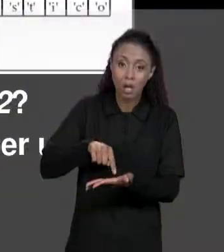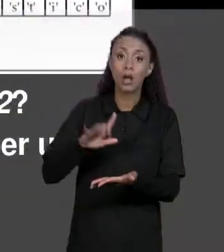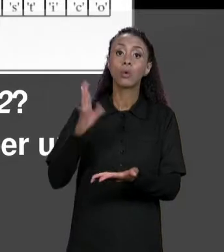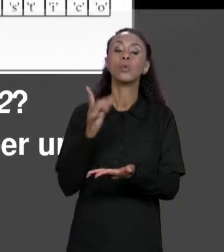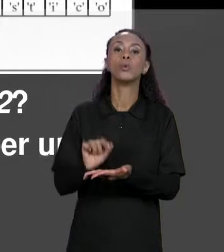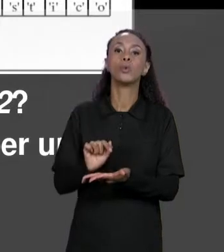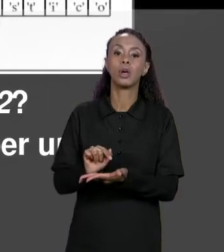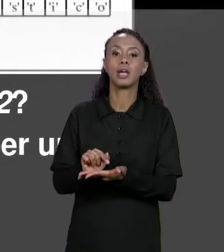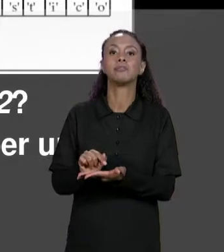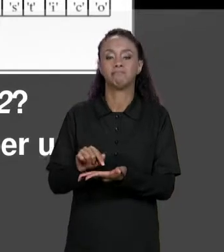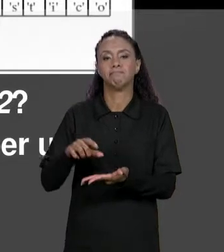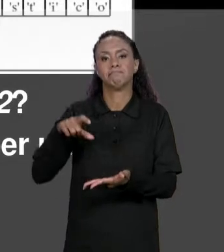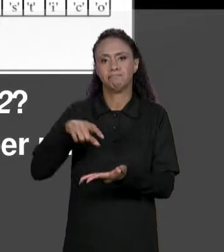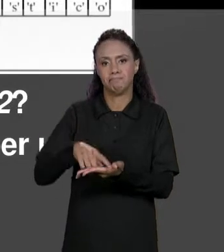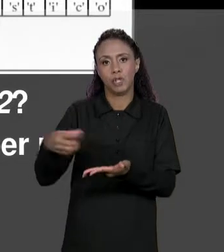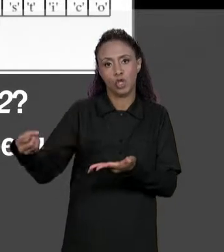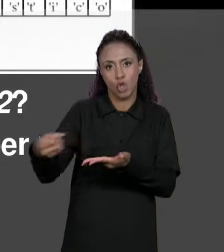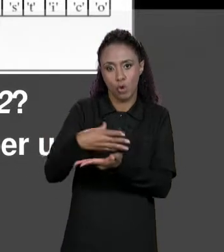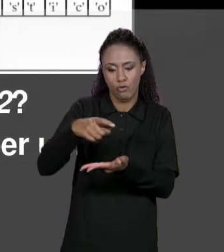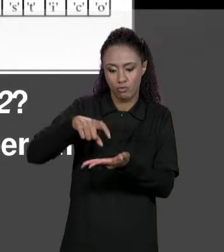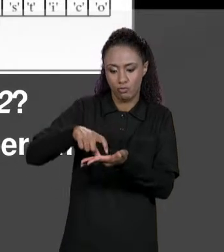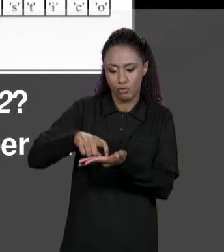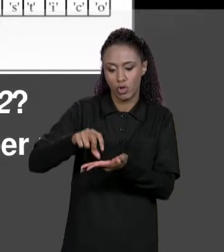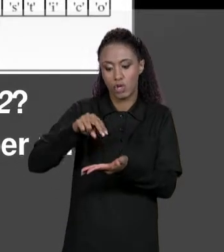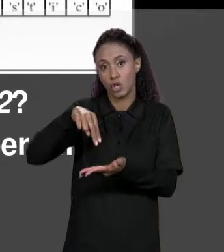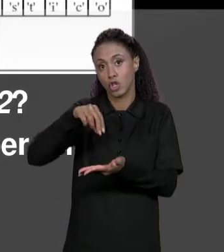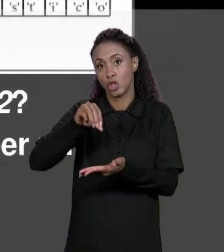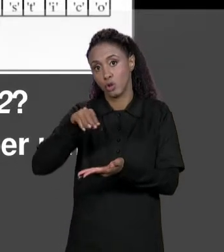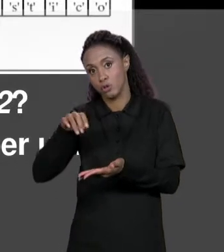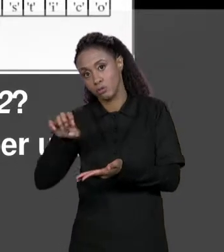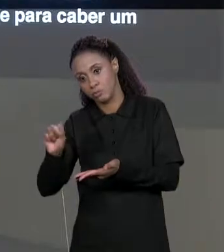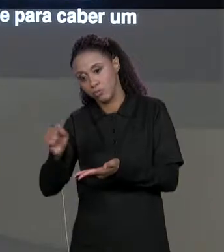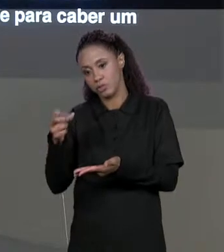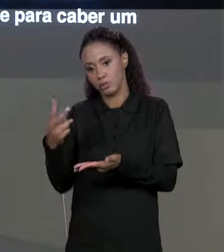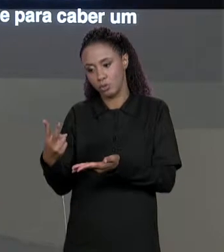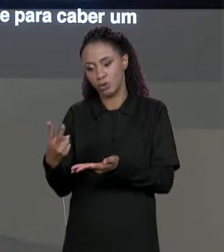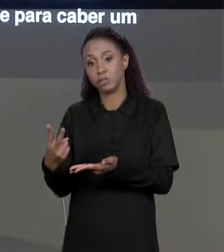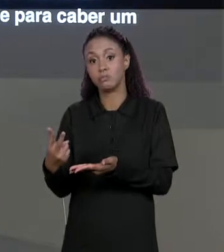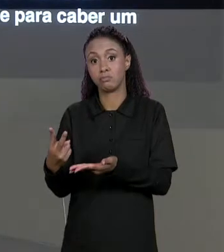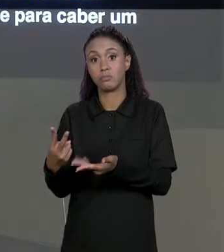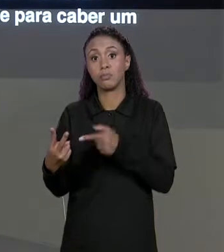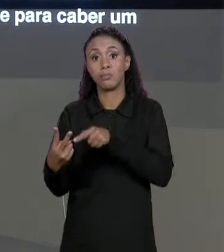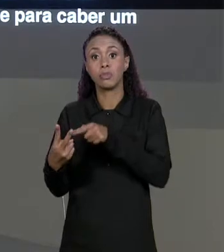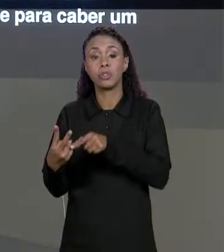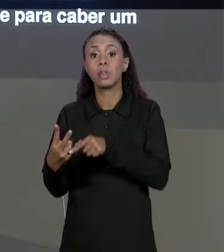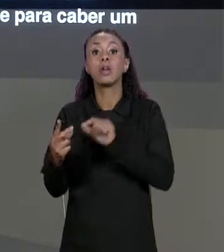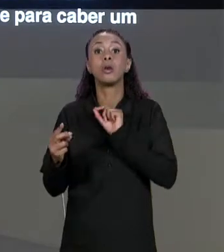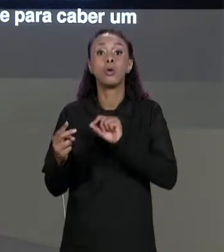MEMÓRIA PRA VARIÁVEL "NOMES 2" E ESSA ATRIBUIÇÃO VAI COPIAR O VALOR QUE ESTÁ EM NOMES PARA